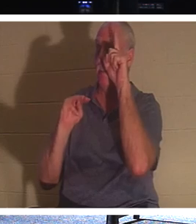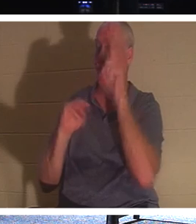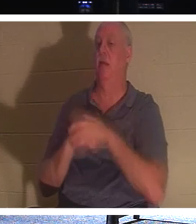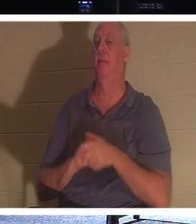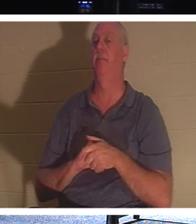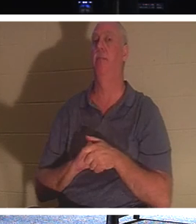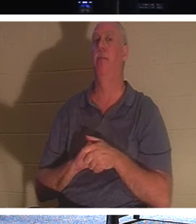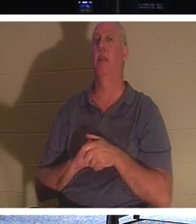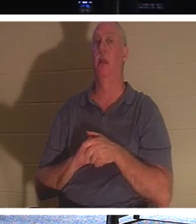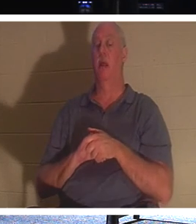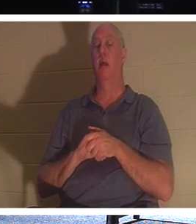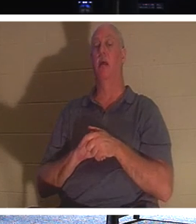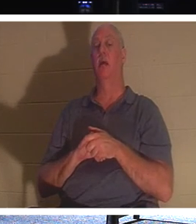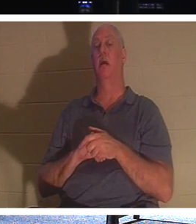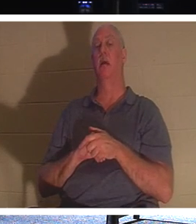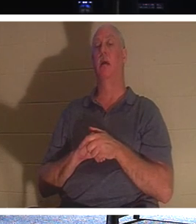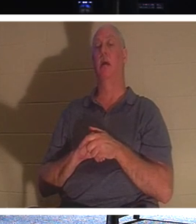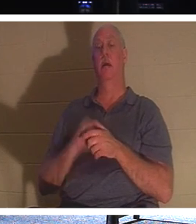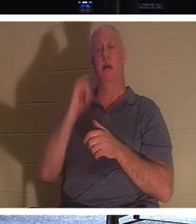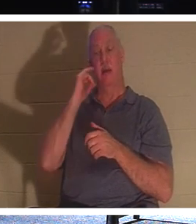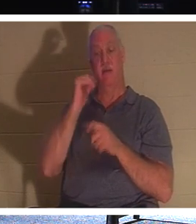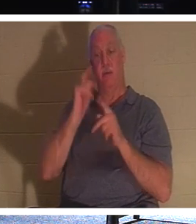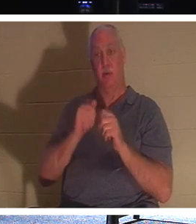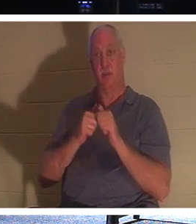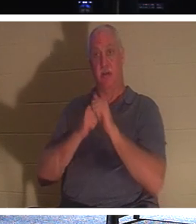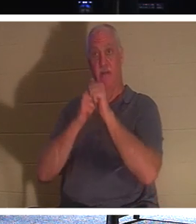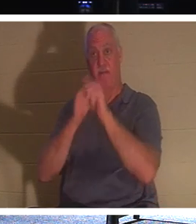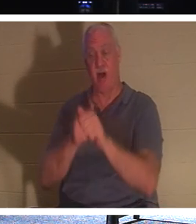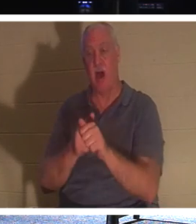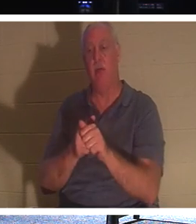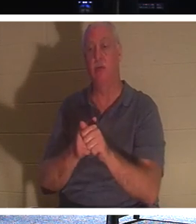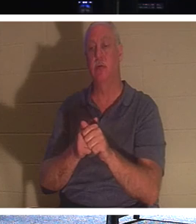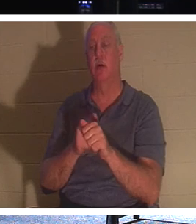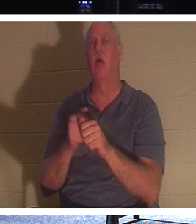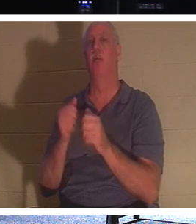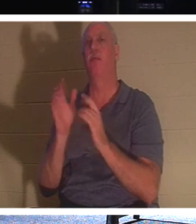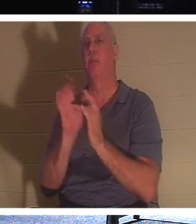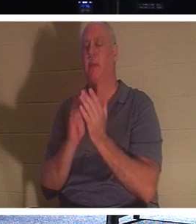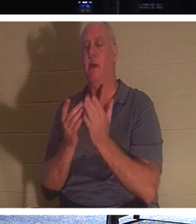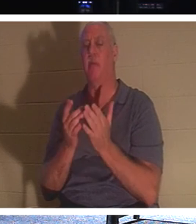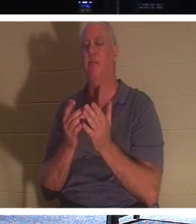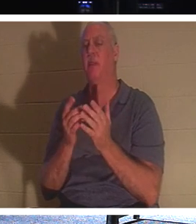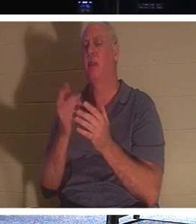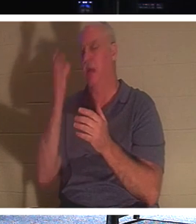ein Mann Christus nachfolgen wollte, sich aber zuerst um die Bestattung seines Vaters kümmern wollte, sagte Jesus Folgendes: